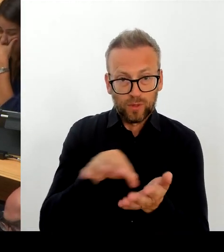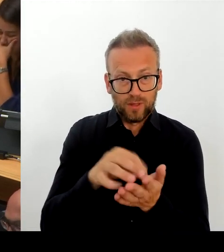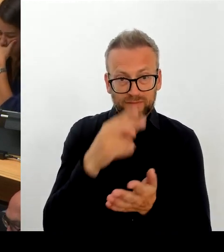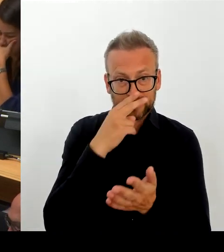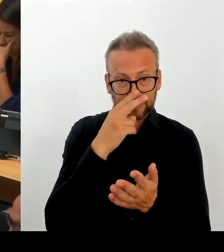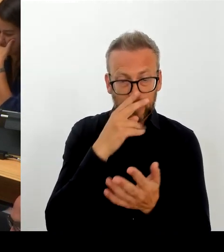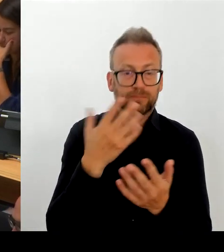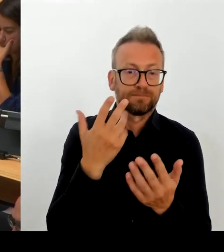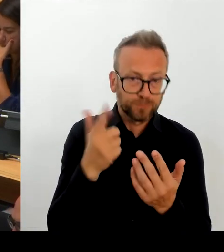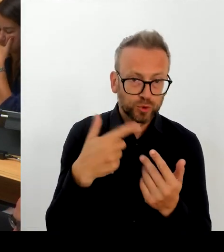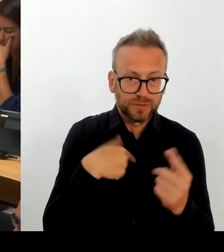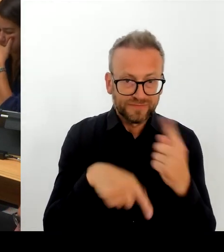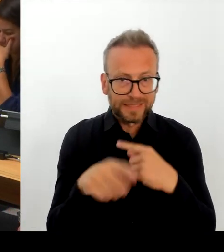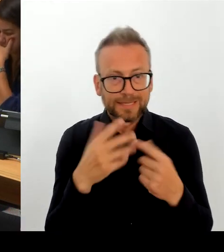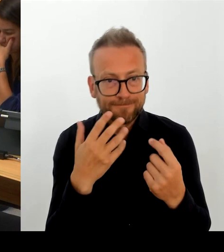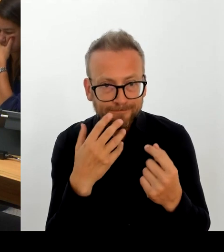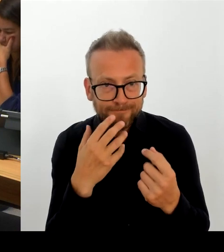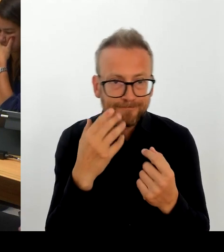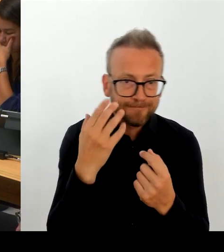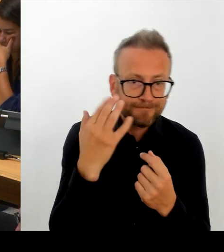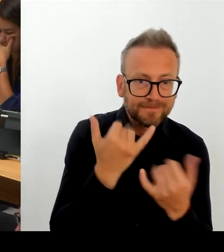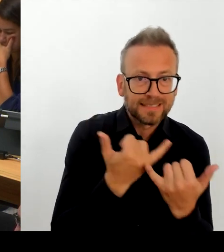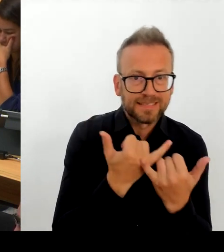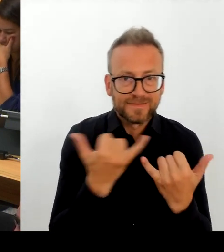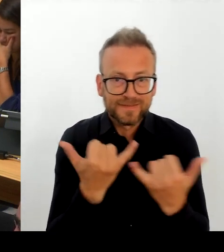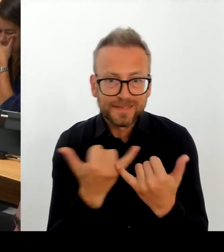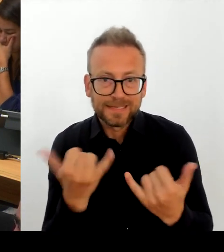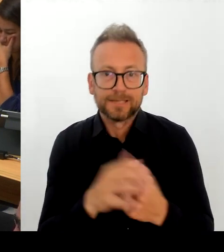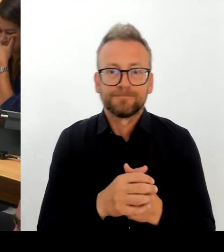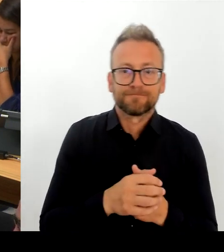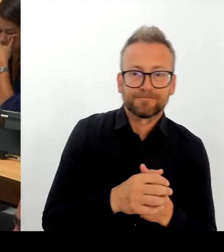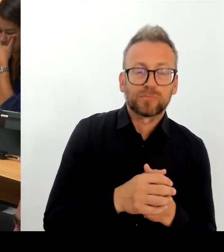sage mal, Tarifvertrag des Bundes und der Kommunen zum Maßstab nehmen, den TVöD.